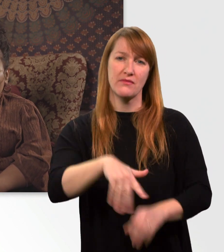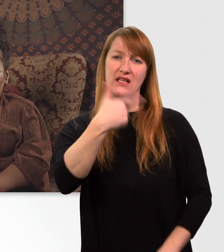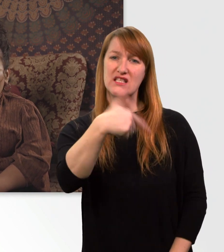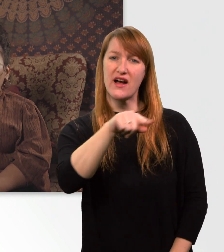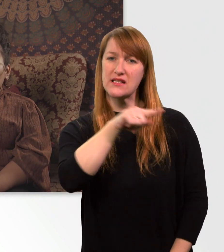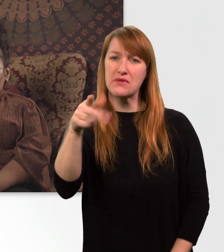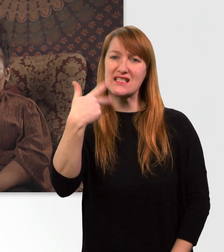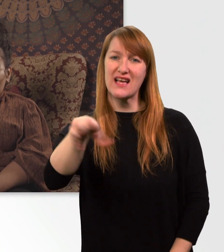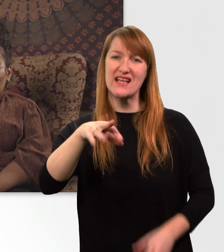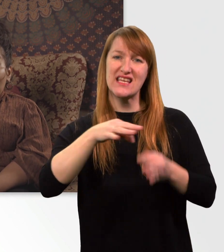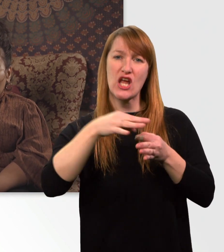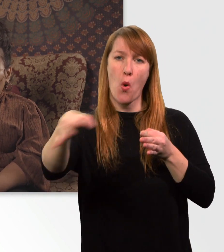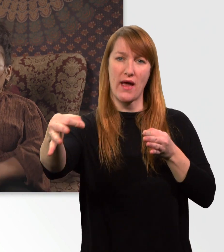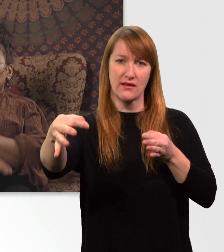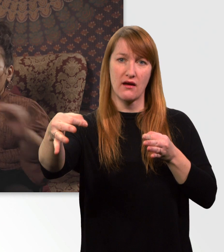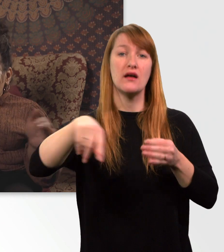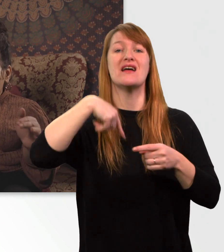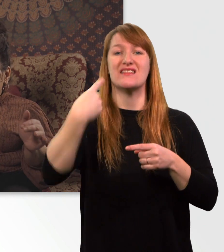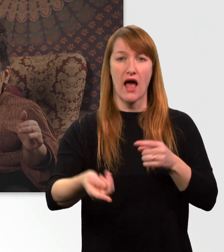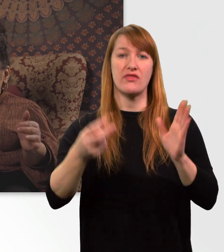bis der Akku tot ist.